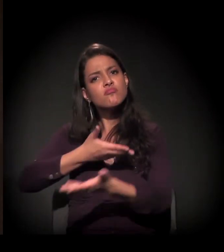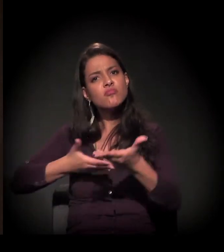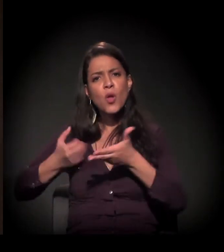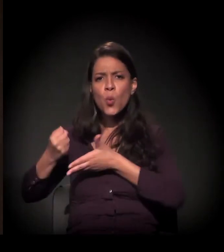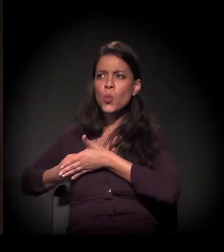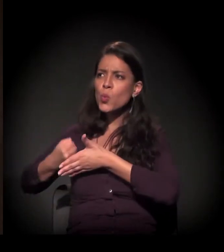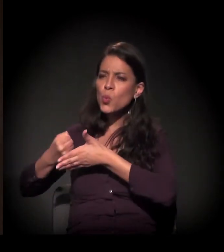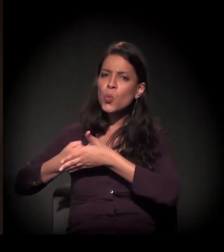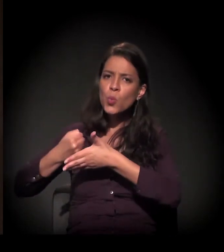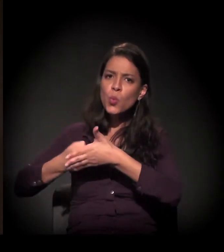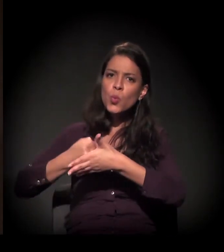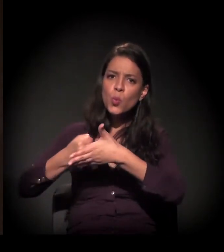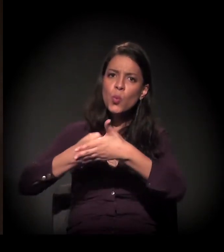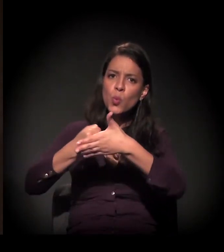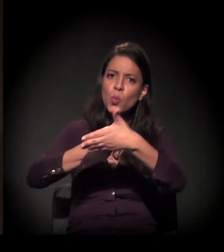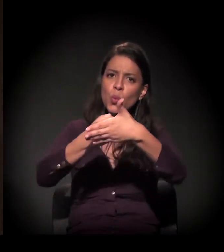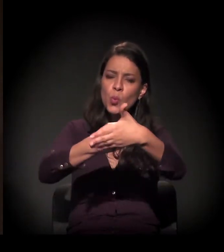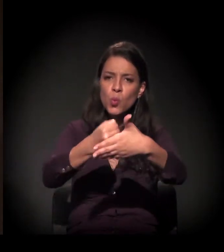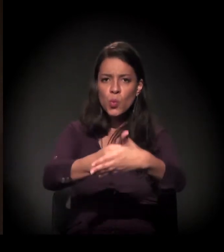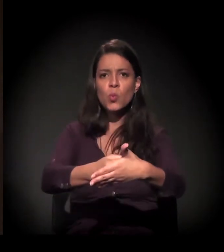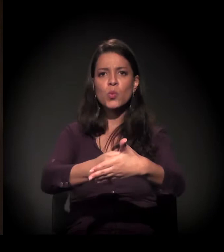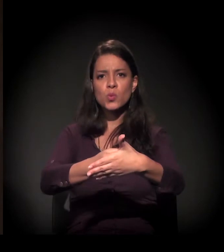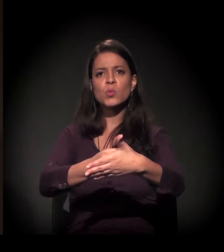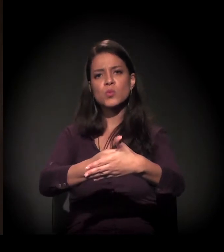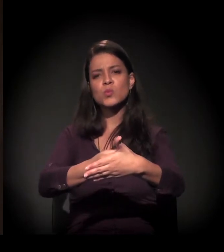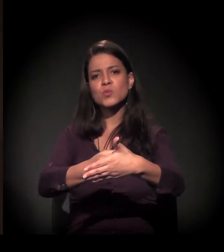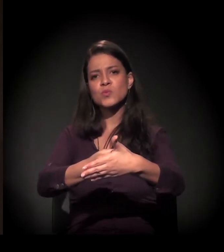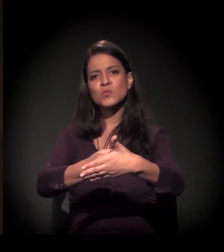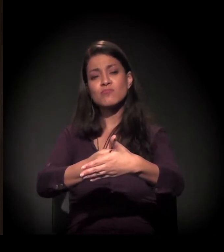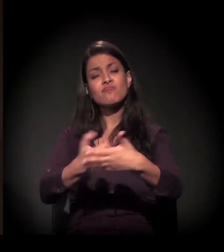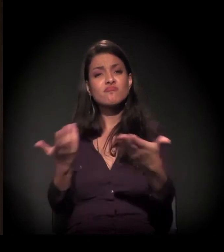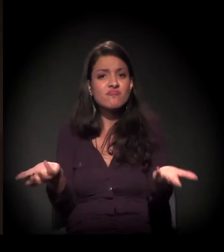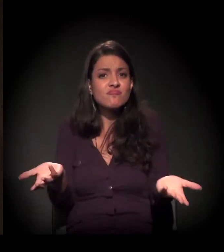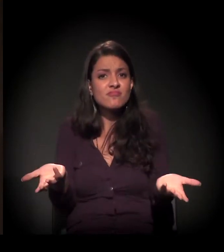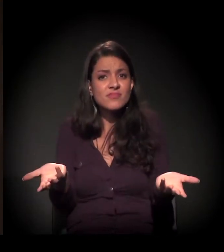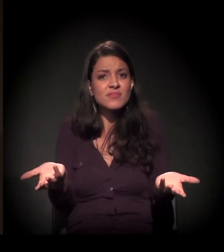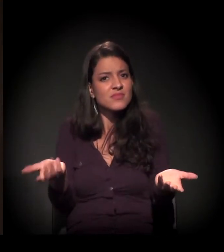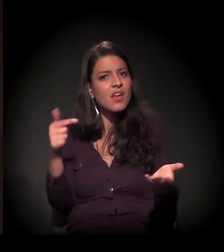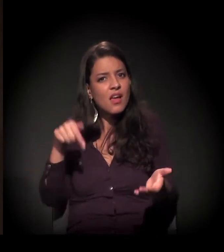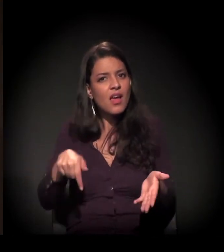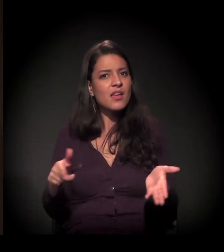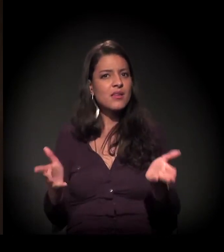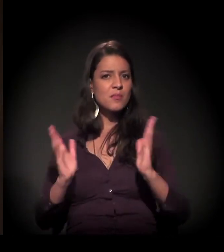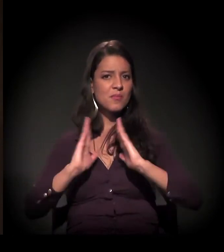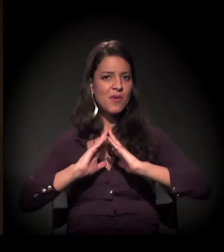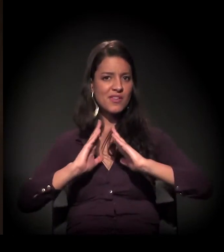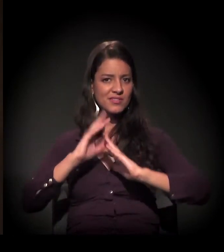dessa luta que a gente vem fazendo, na luta pela moradia aqui na cidade de São Paulo.